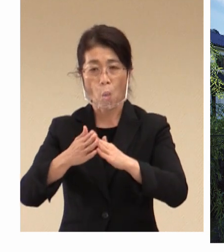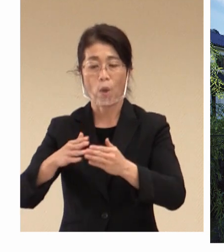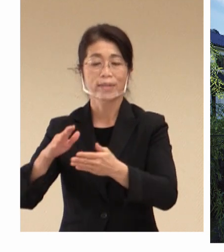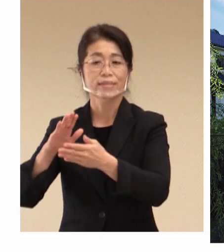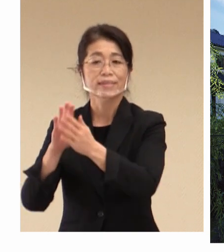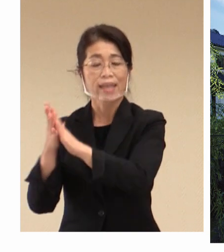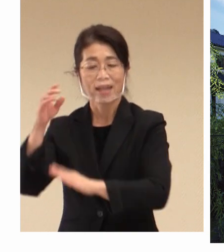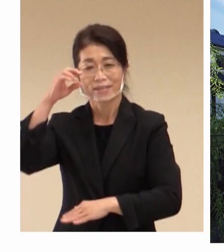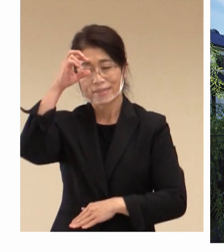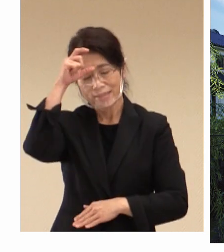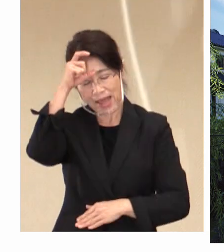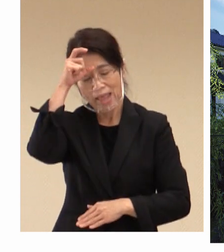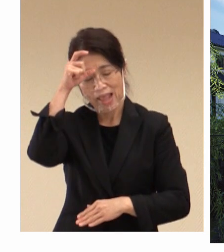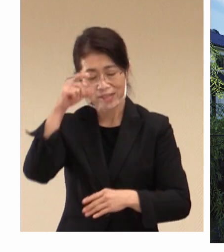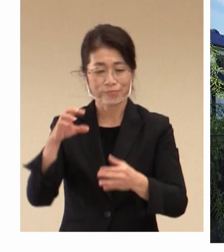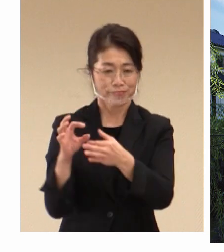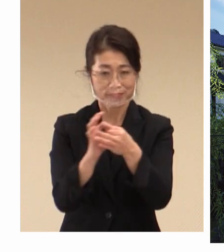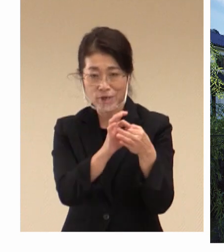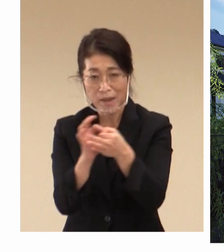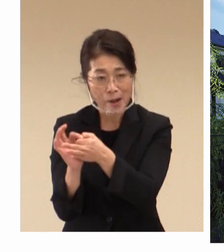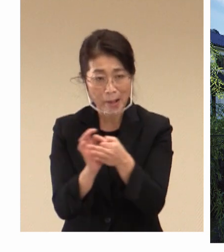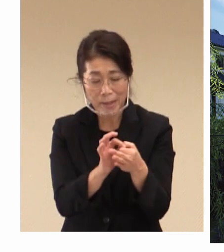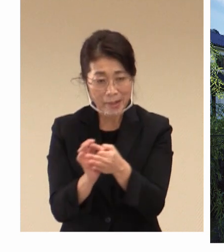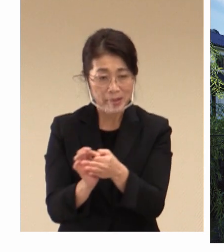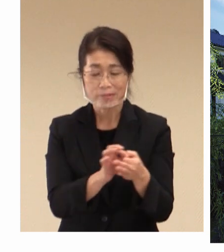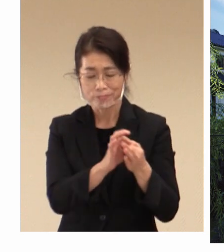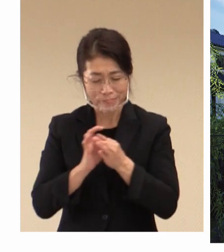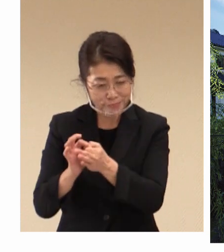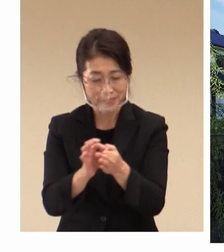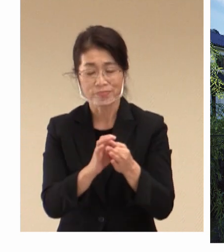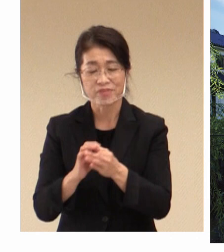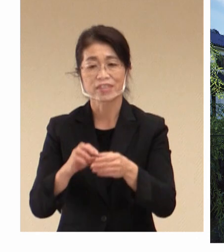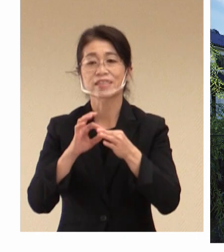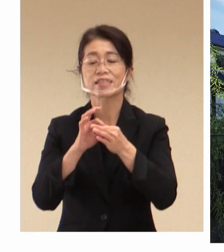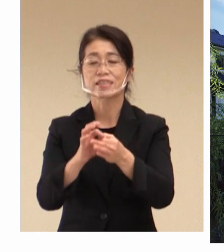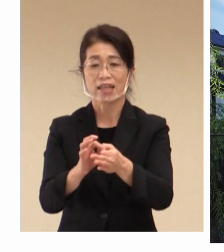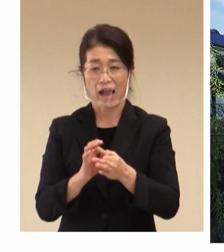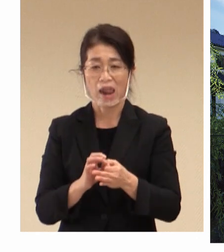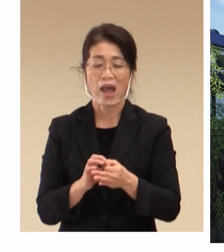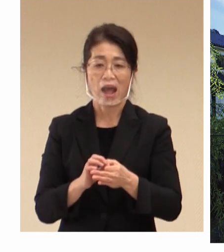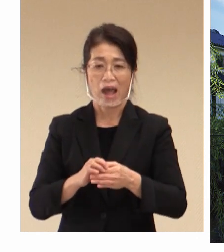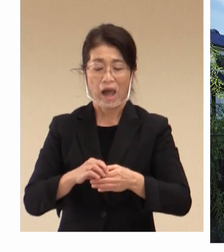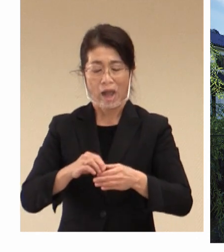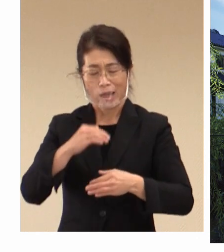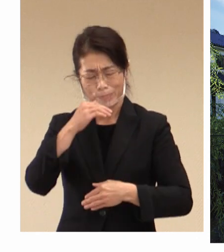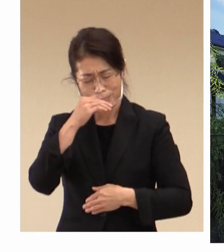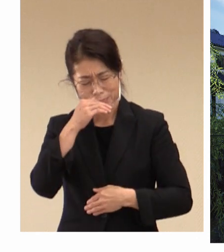関係機関としっかり連携をしながら 十分に 会合に向けての